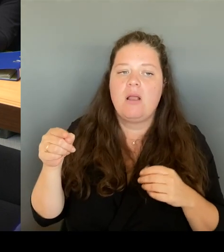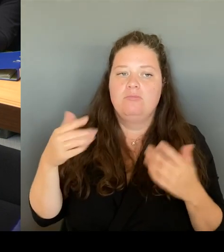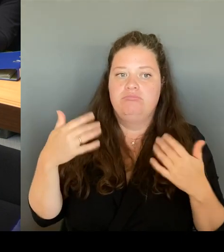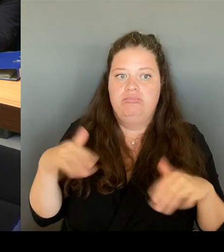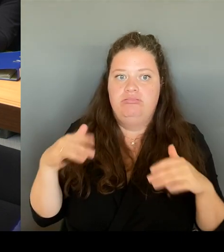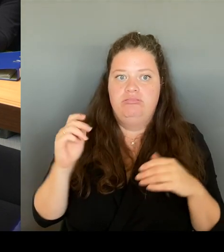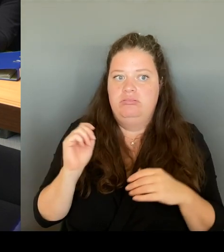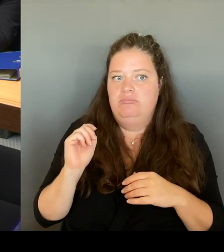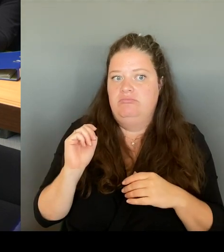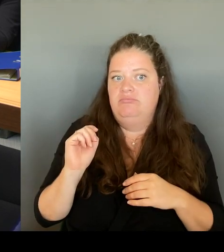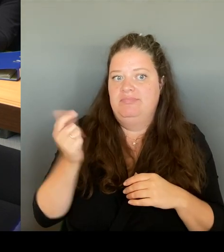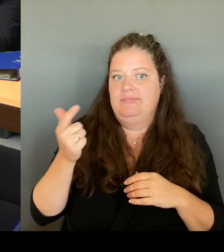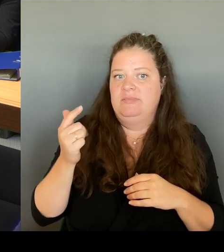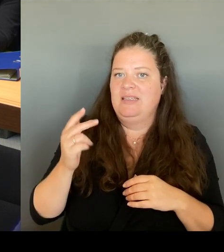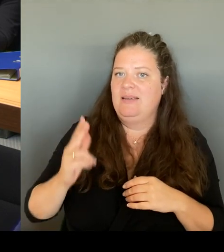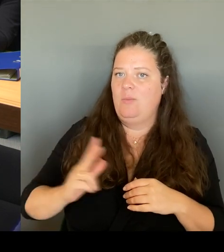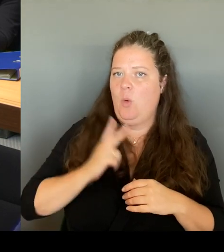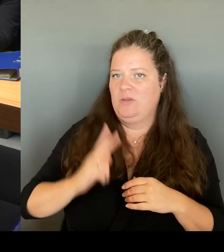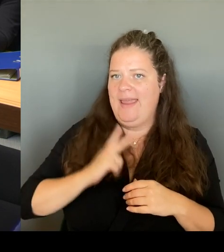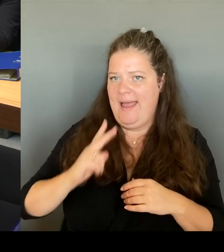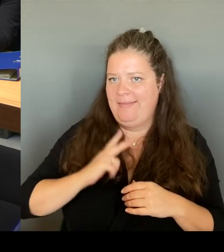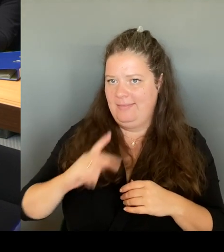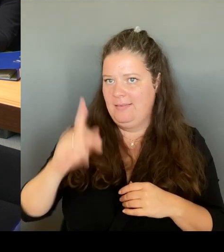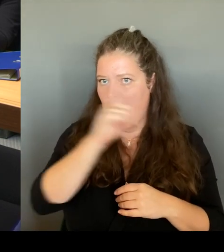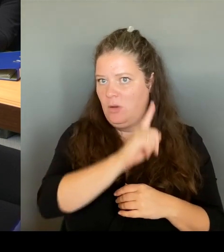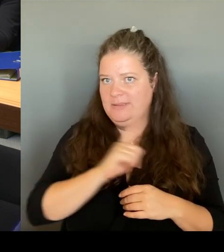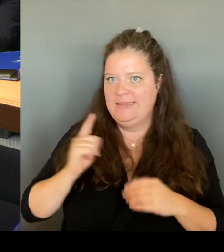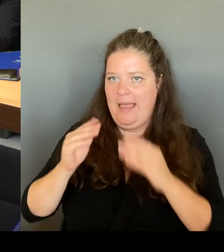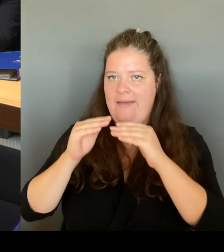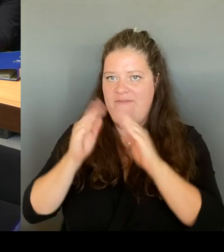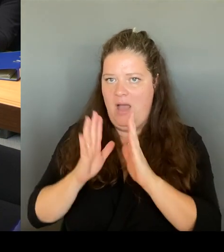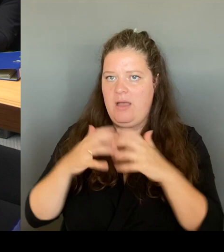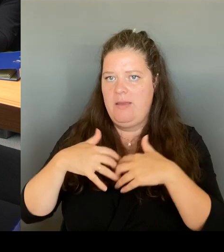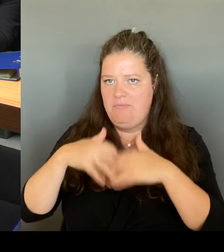Wache Deutschlands hinstellen. Und genau das ist erfolgt.